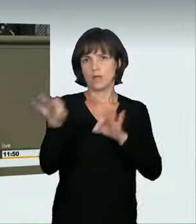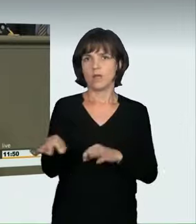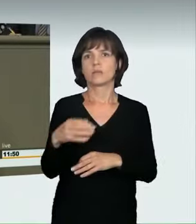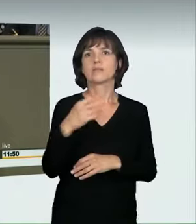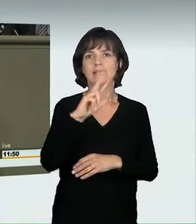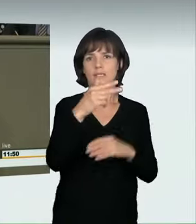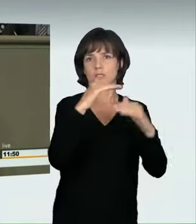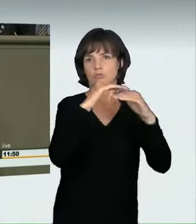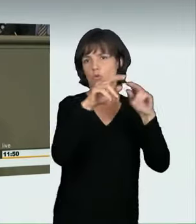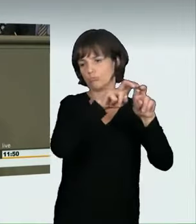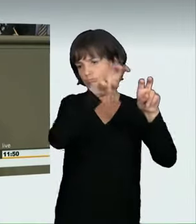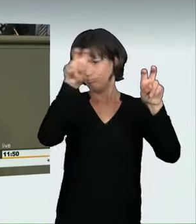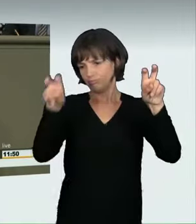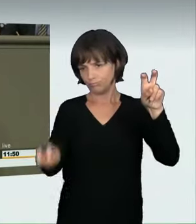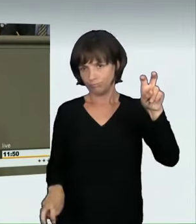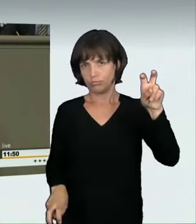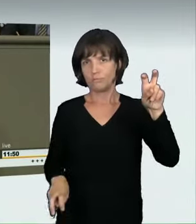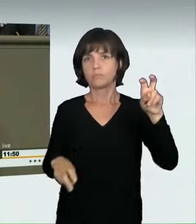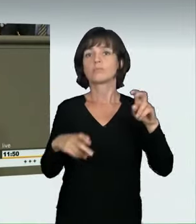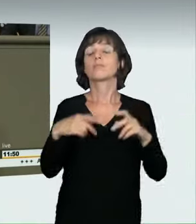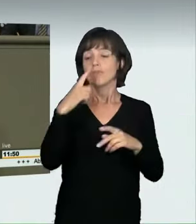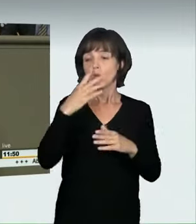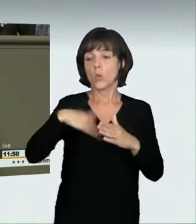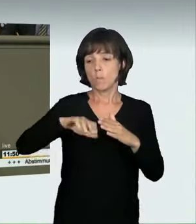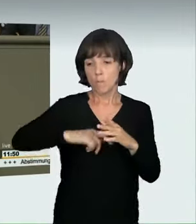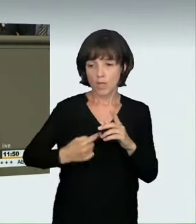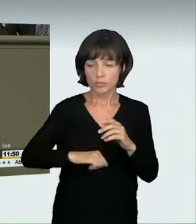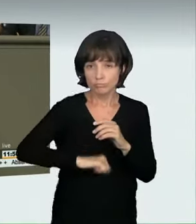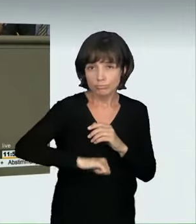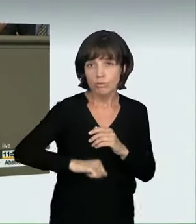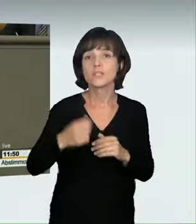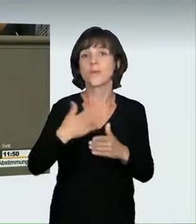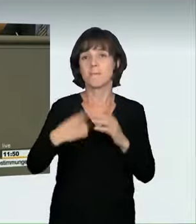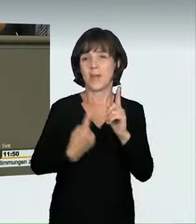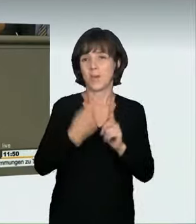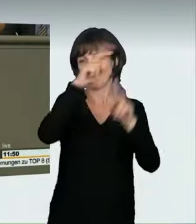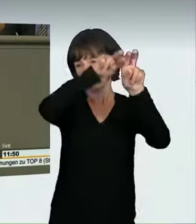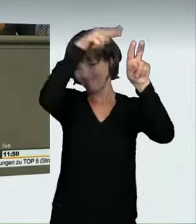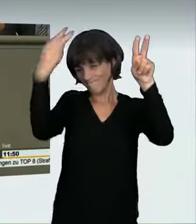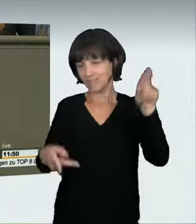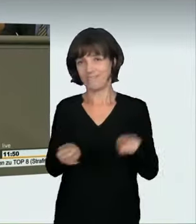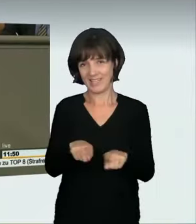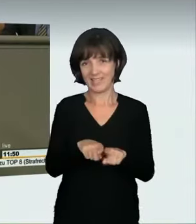von 20 Metern. Meine Damen und Herren, nur wenige überleben so etwas. Deshalb reden wir hier nicht über Triviales. Es geht nicht nur um die Frage,